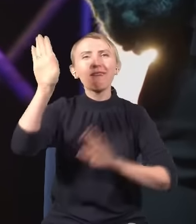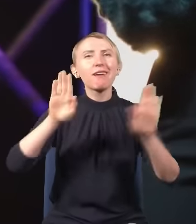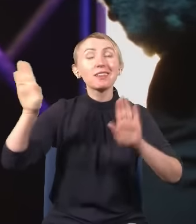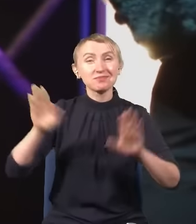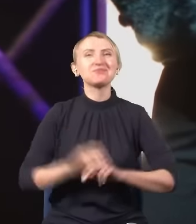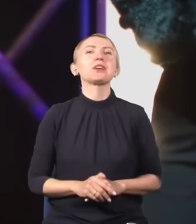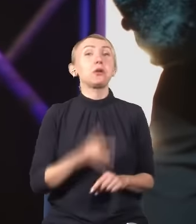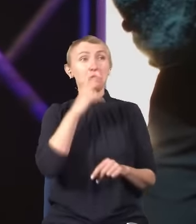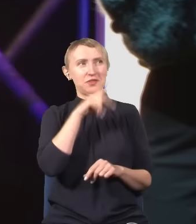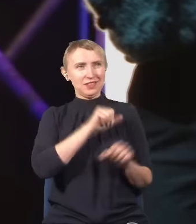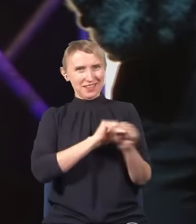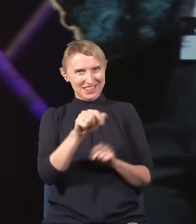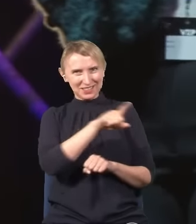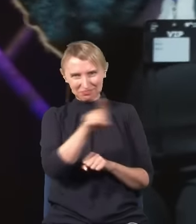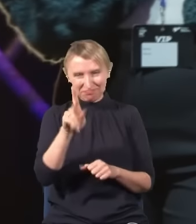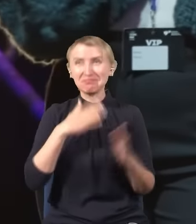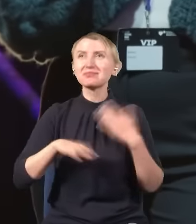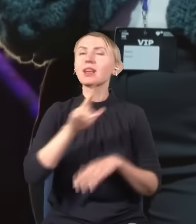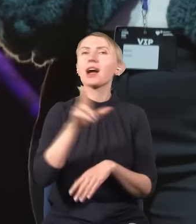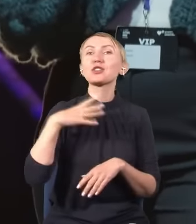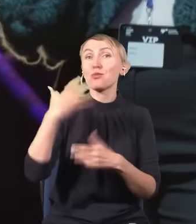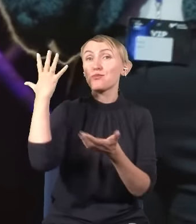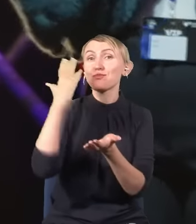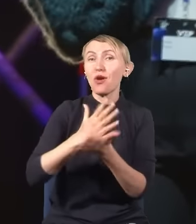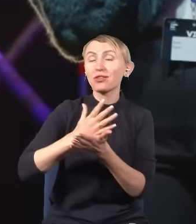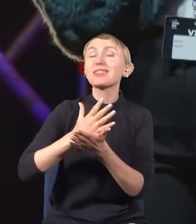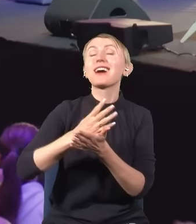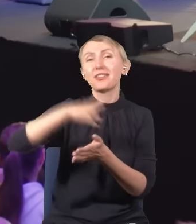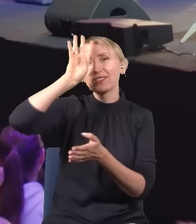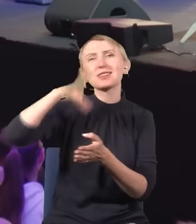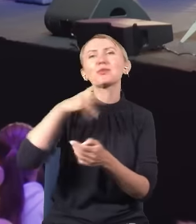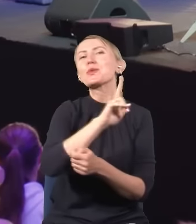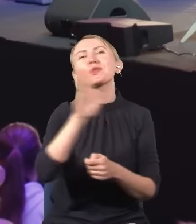Mamy fanów. -Bardzo dobrze. A kto miał piątkę z fizyki? Wow!